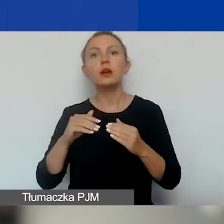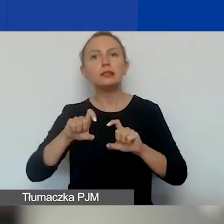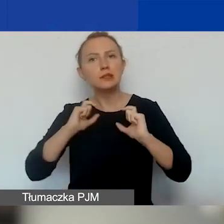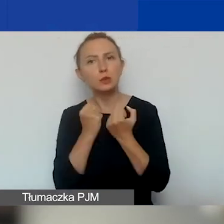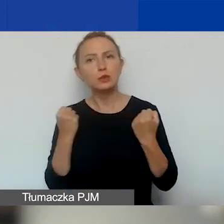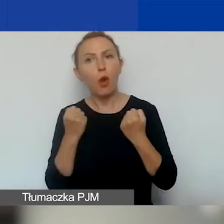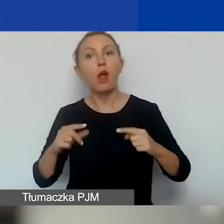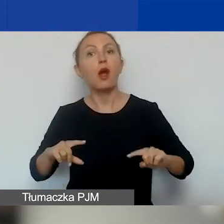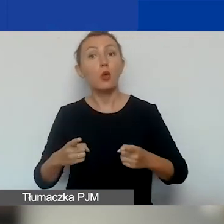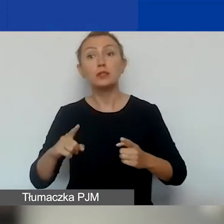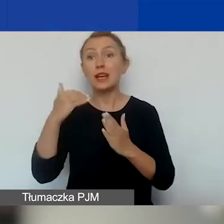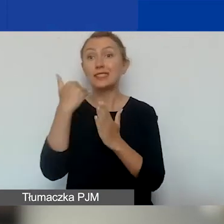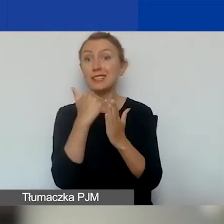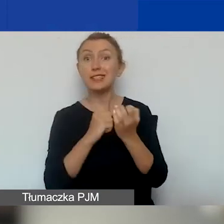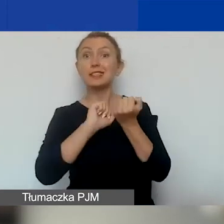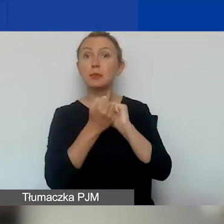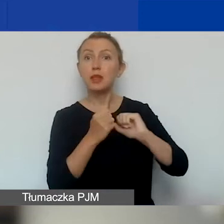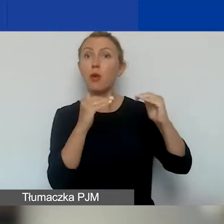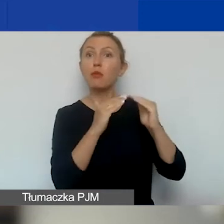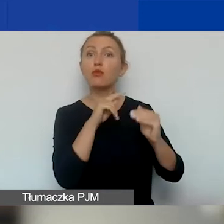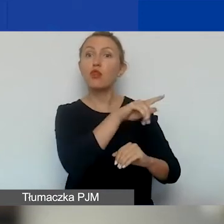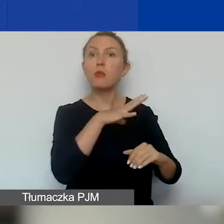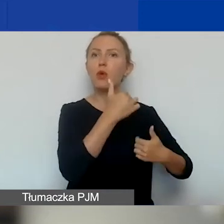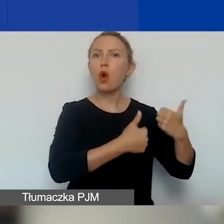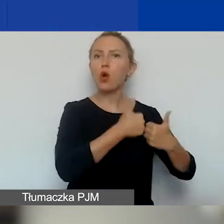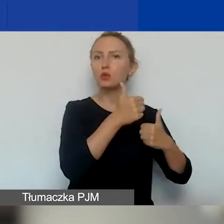Ta zasada się zmieniła w stosunku do konkursu tematycznego.